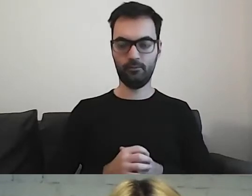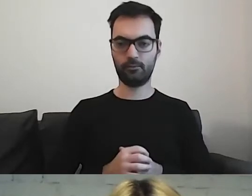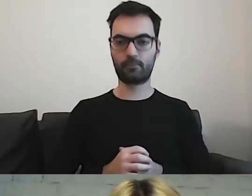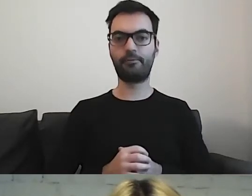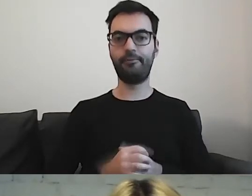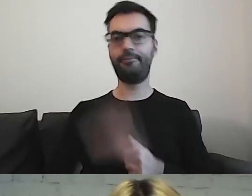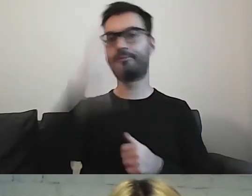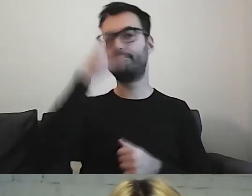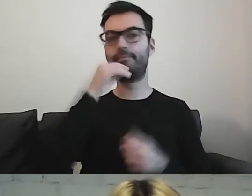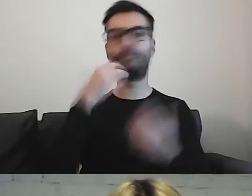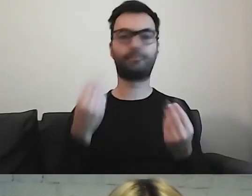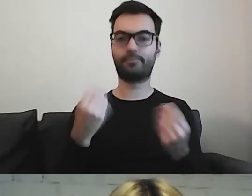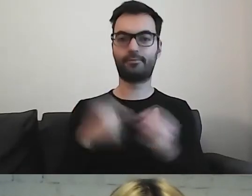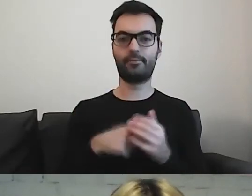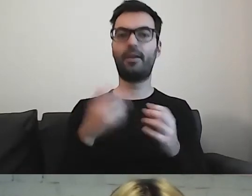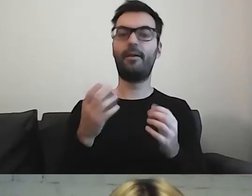Obrazy mają nam podpowiedzieć,